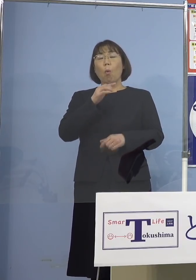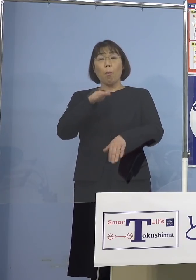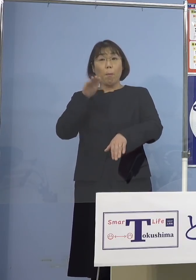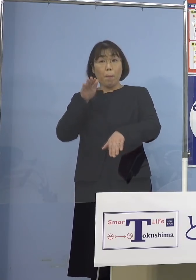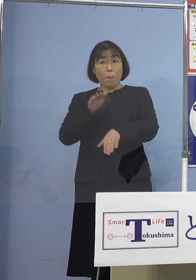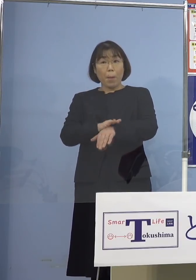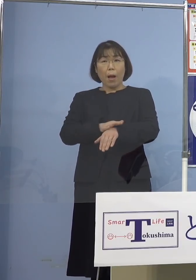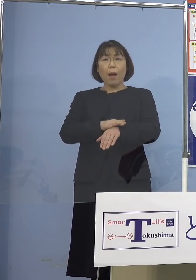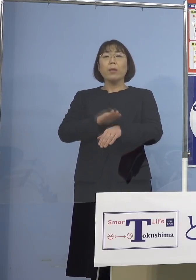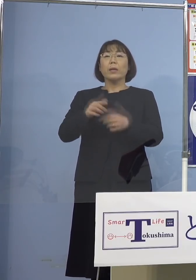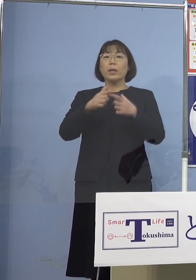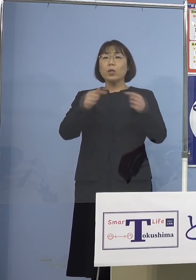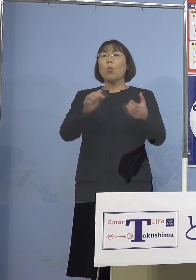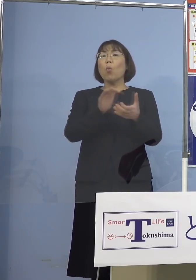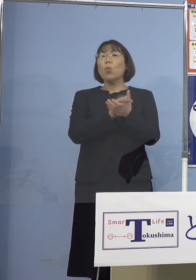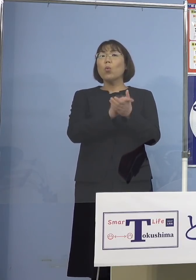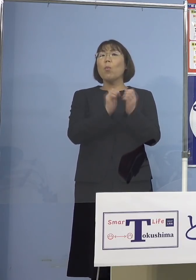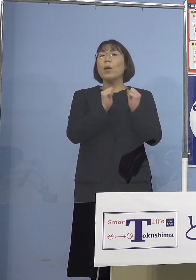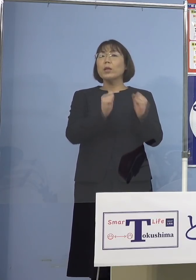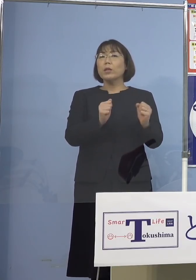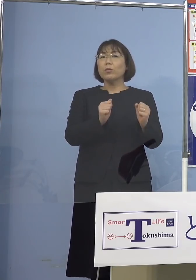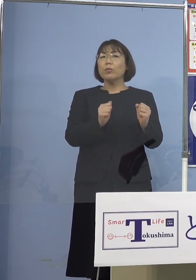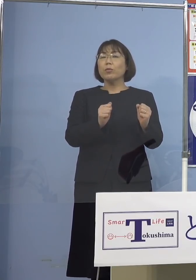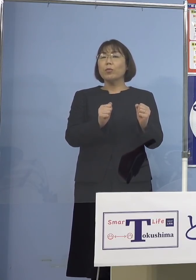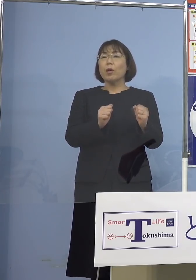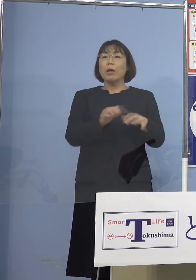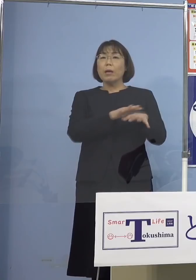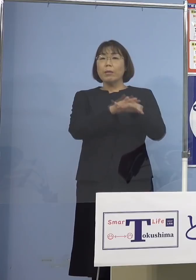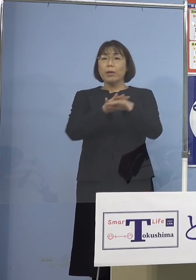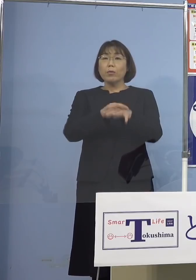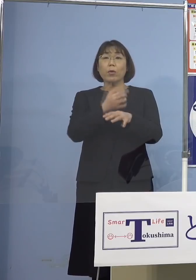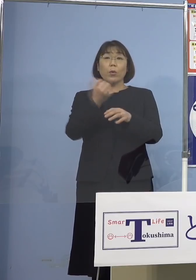日本の友達ともネットで いろいろ意見交換して